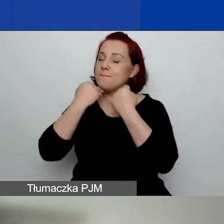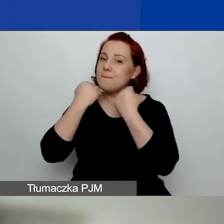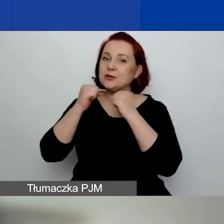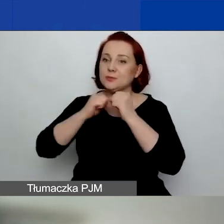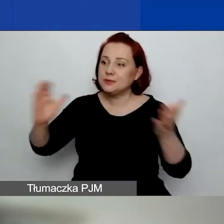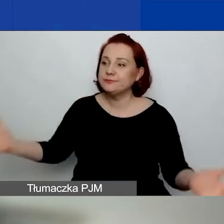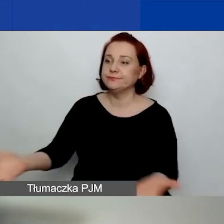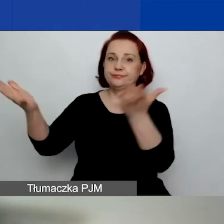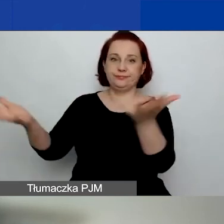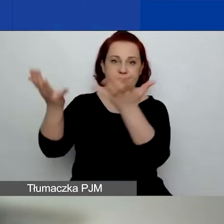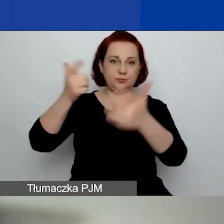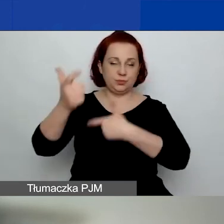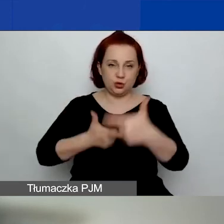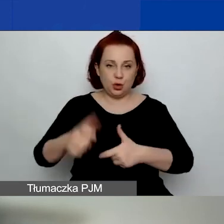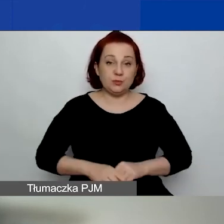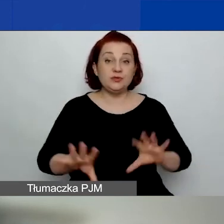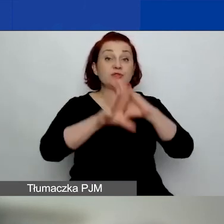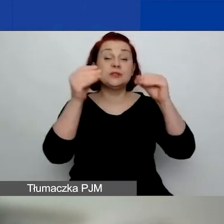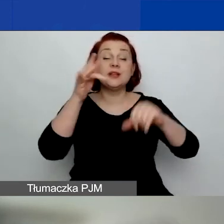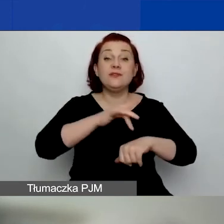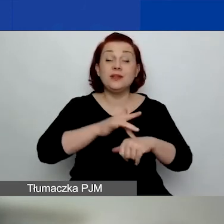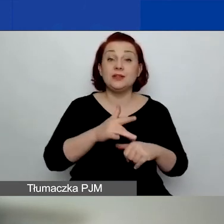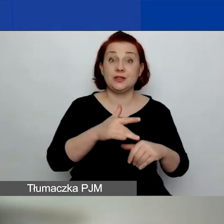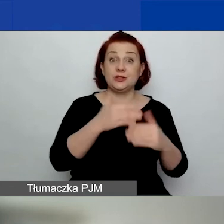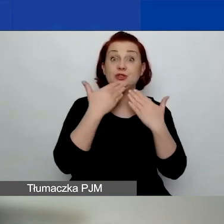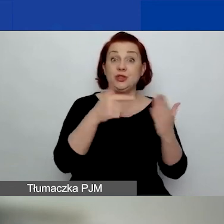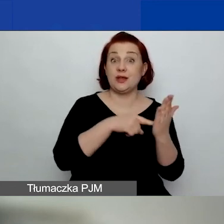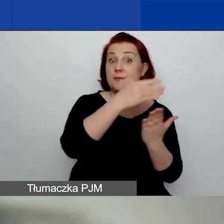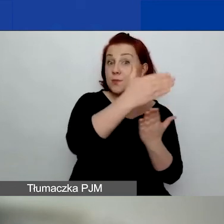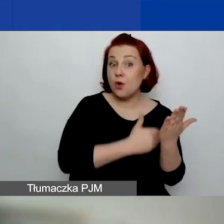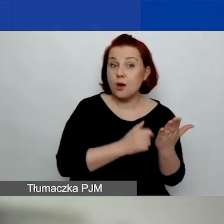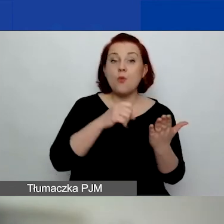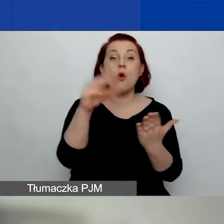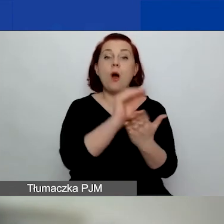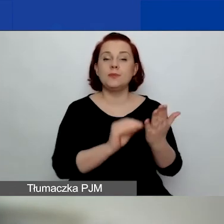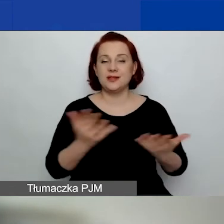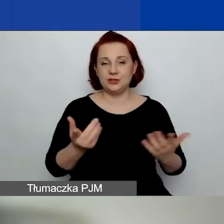Wszystkie rezultaty programu są opisane u nas na stronie.